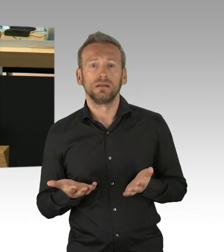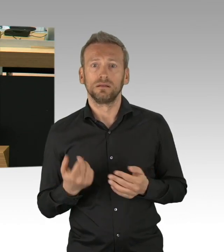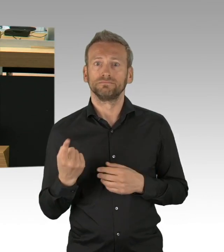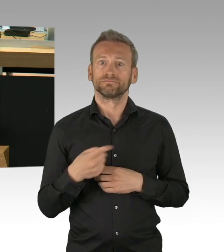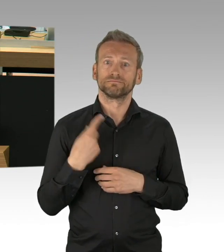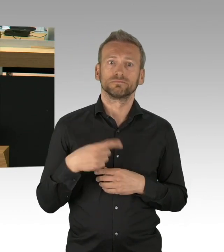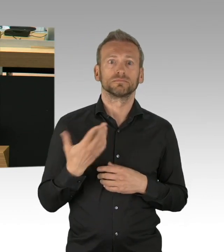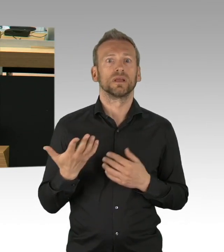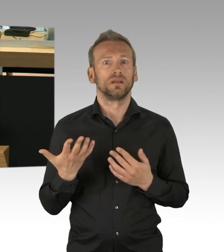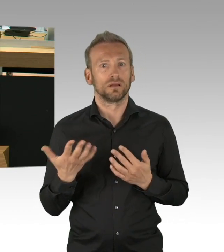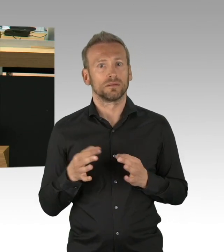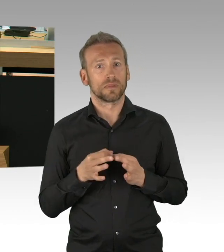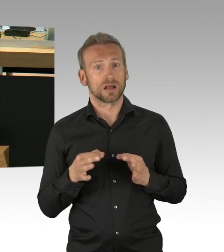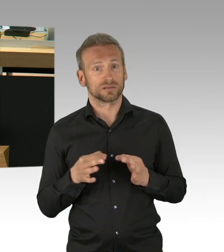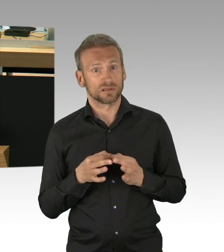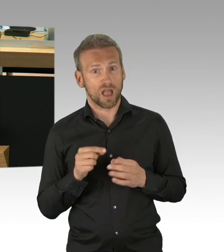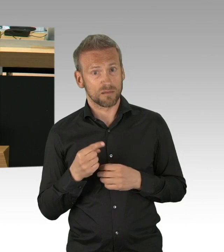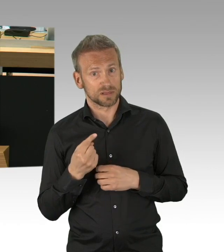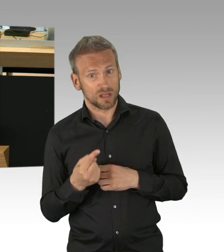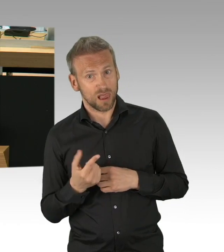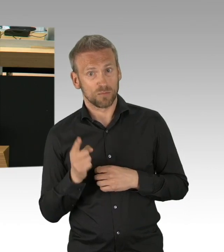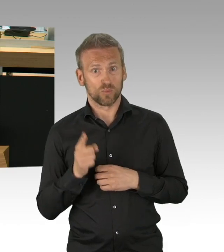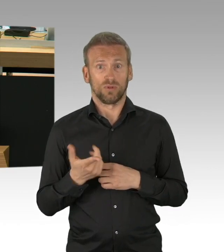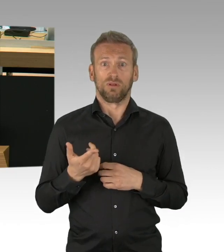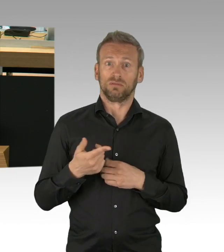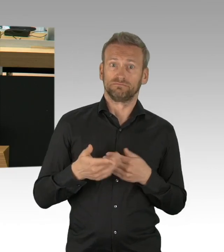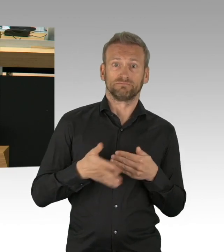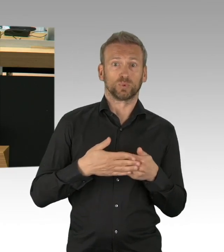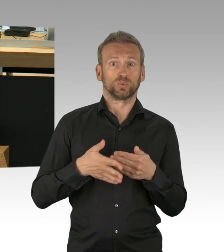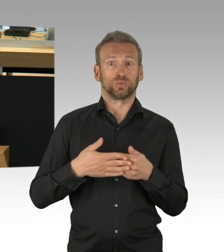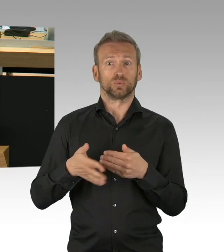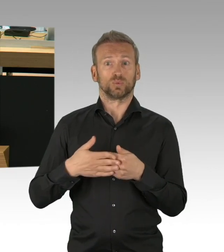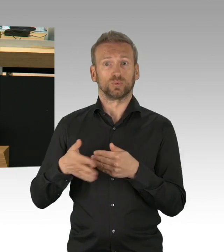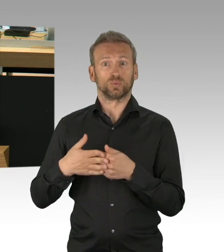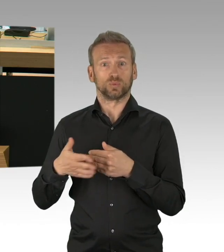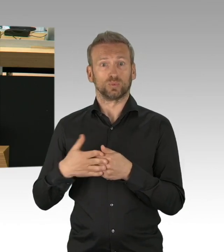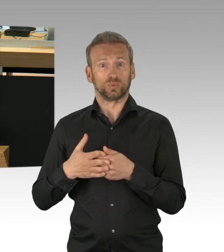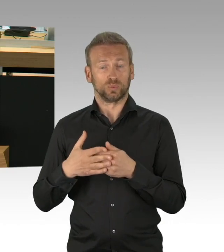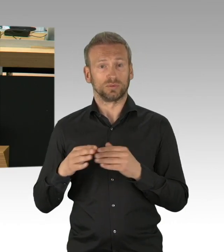dass die Reproduktionsrate schon unmittelbar vor dem Shutdown unter 1 lag, bei 0,7.